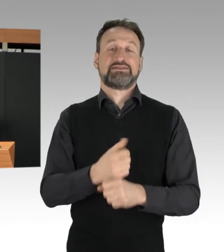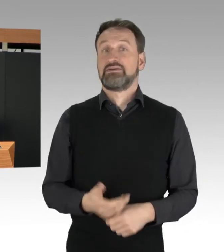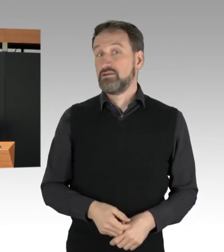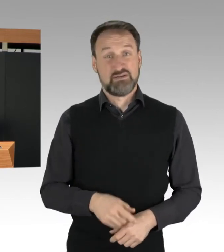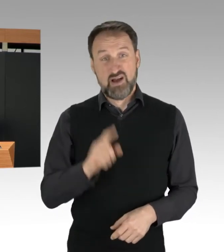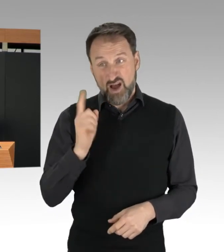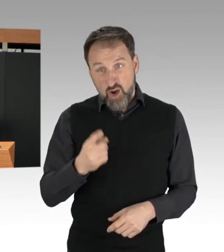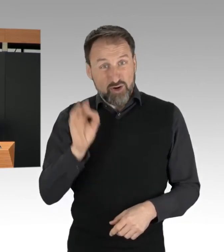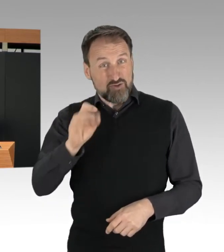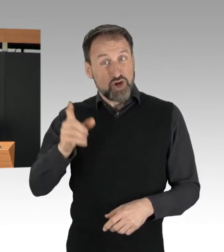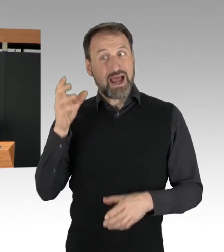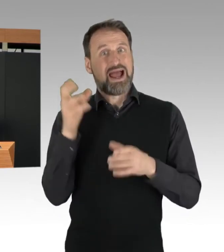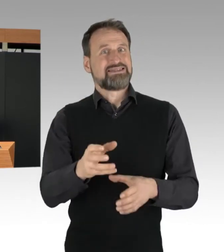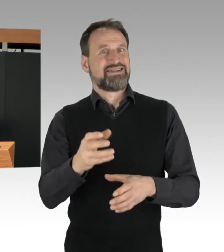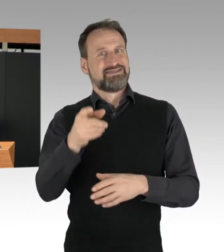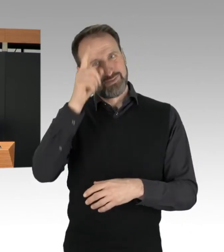denn sie können die Personen